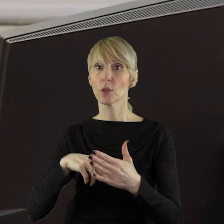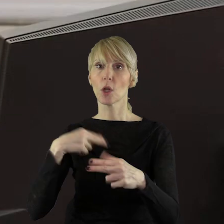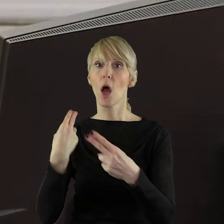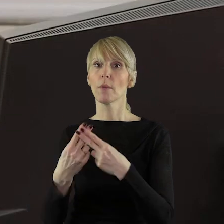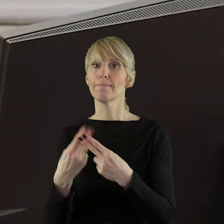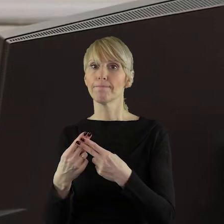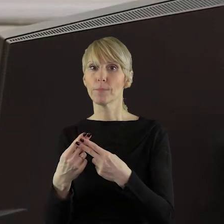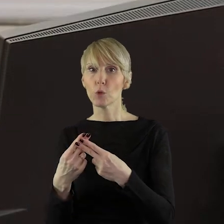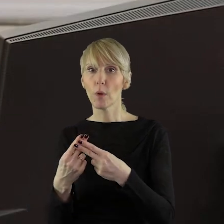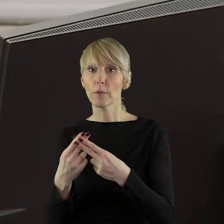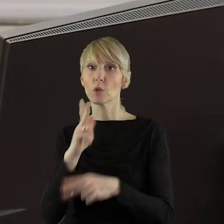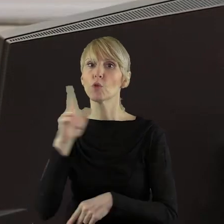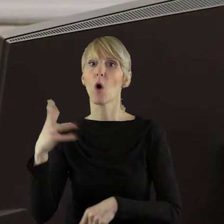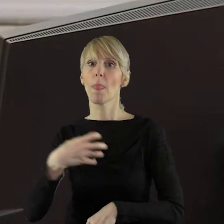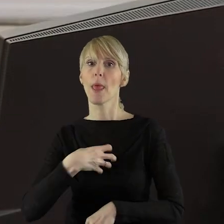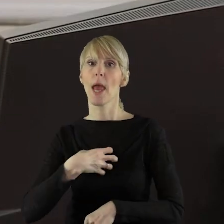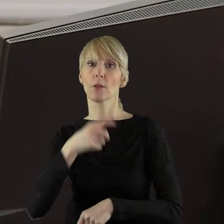pani dyrektor Sibińska.